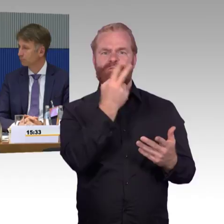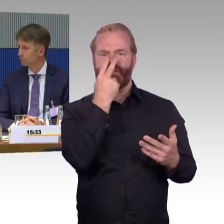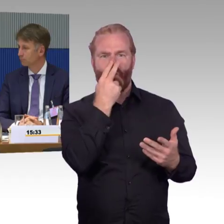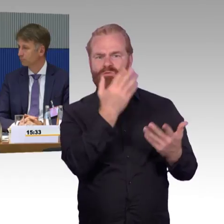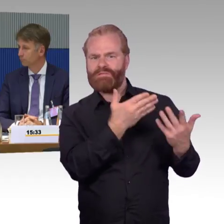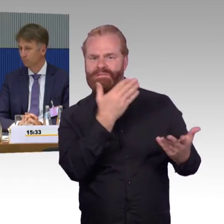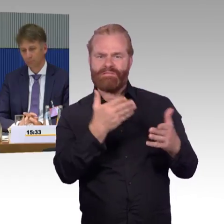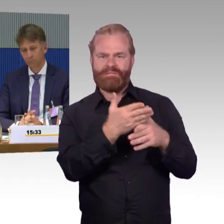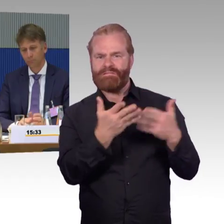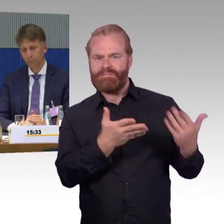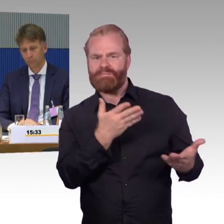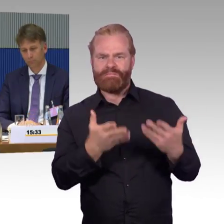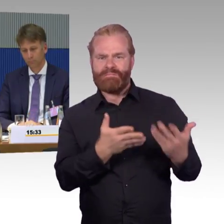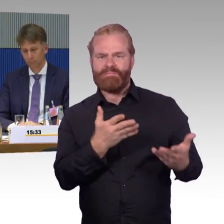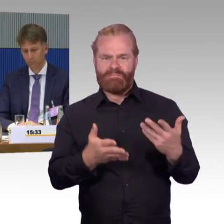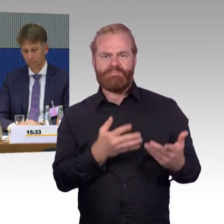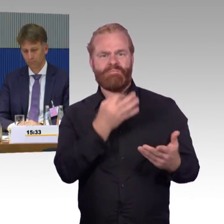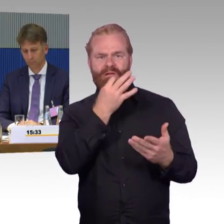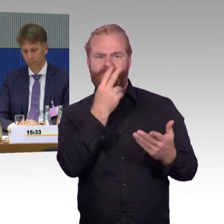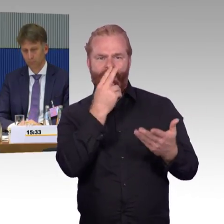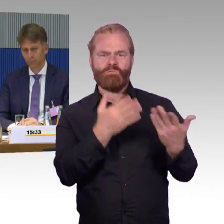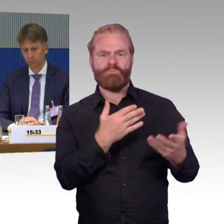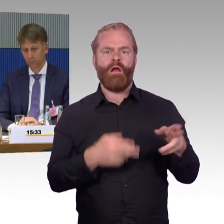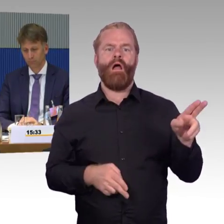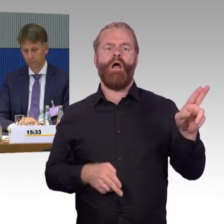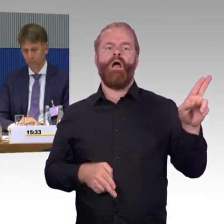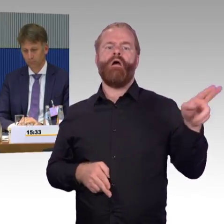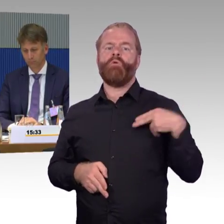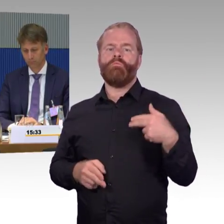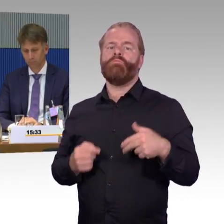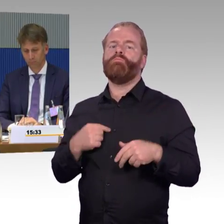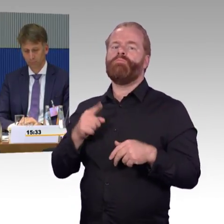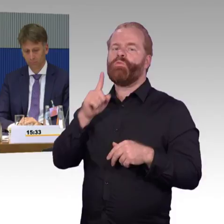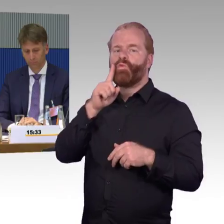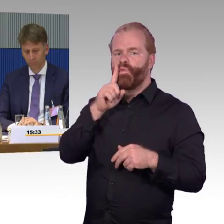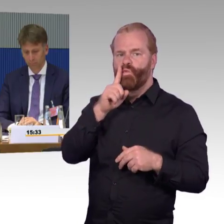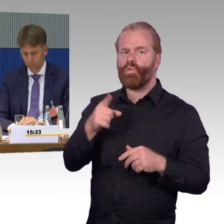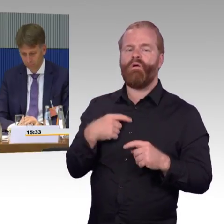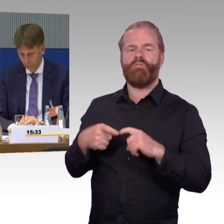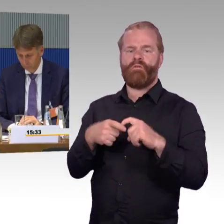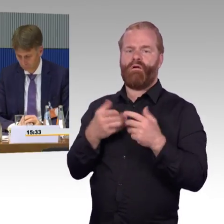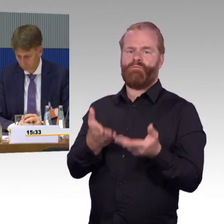dass dort vor allem Rollstuhlnutzer eben hineinkommen. Damit waren wir nicht zufrieden mit der Antwort,